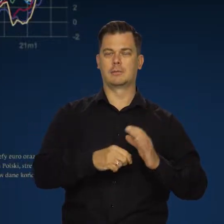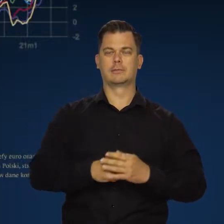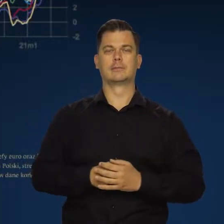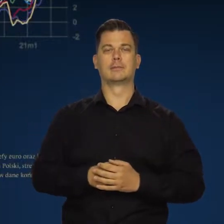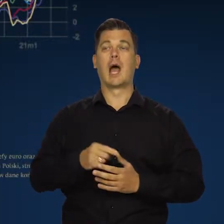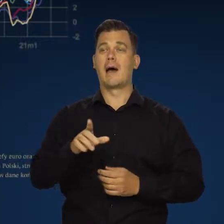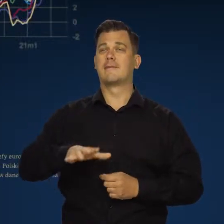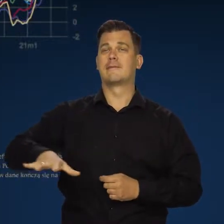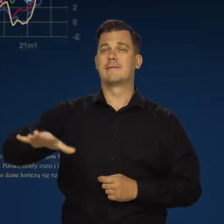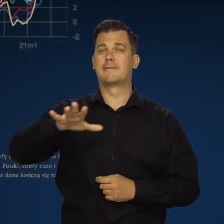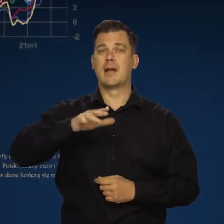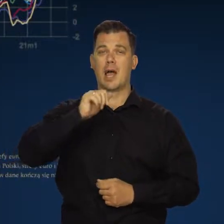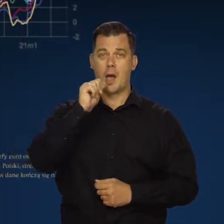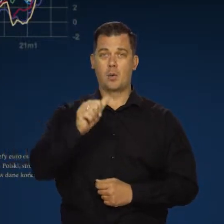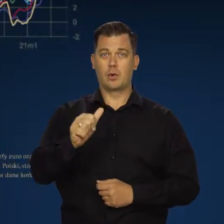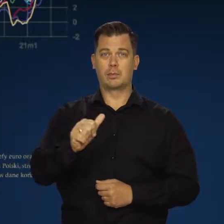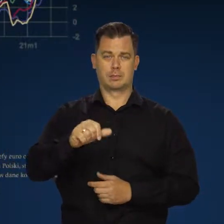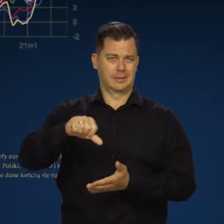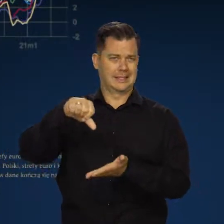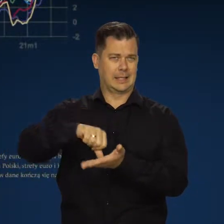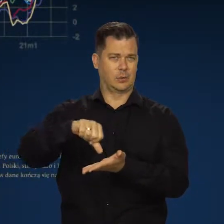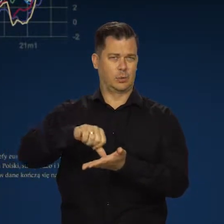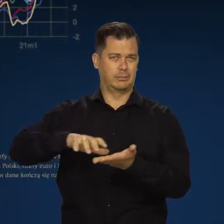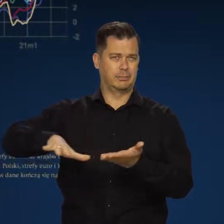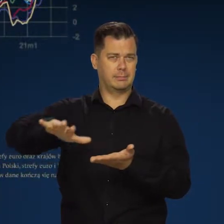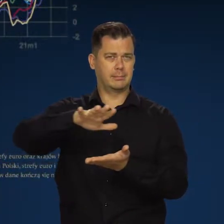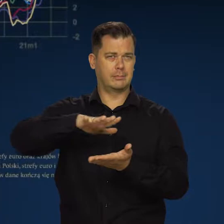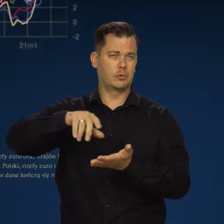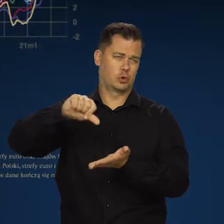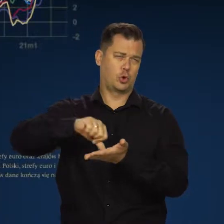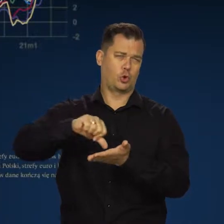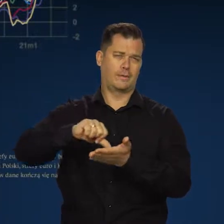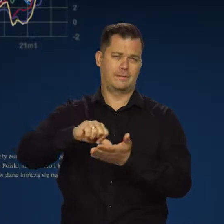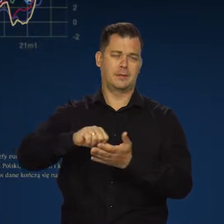Natomiast w naszym regionie centralnej Europy czy środkowej Europy,